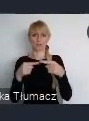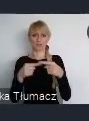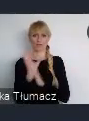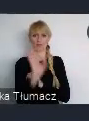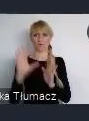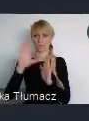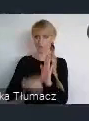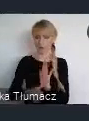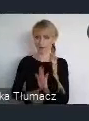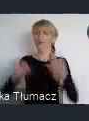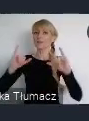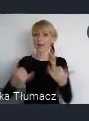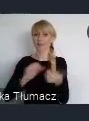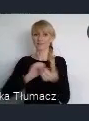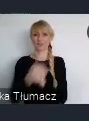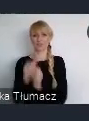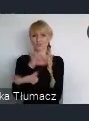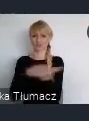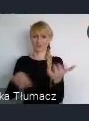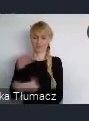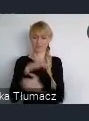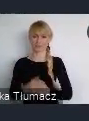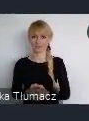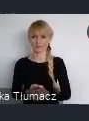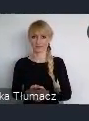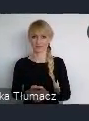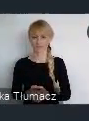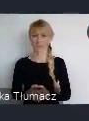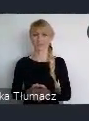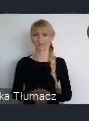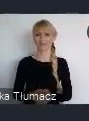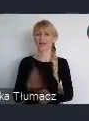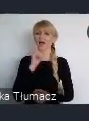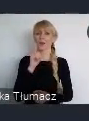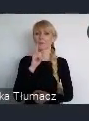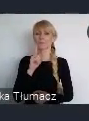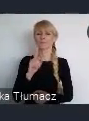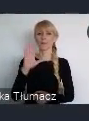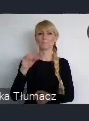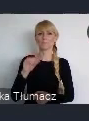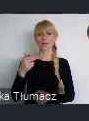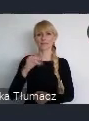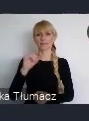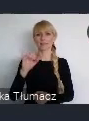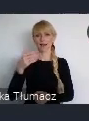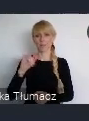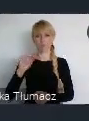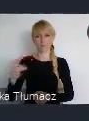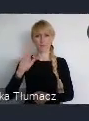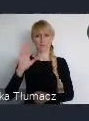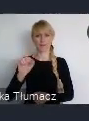Bo świat, jak mówił Benjamin Barber, zmienia sie od tej lokalności,